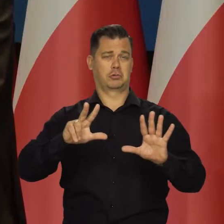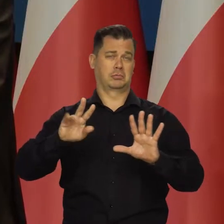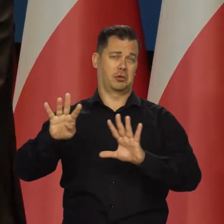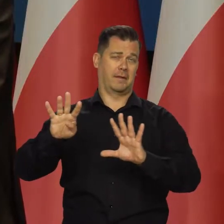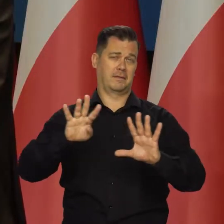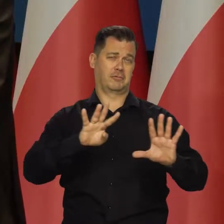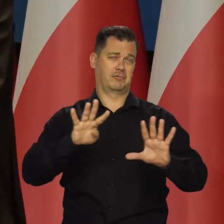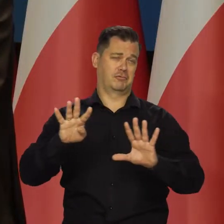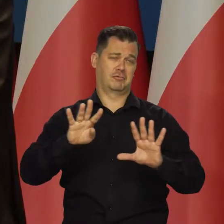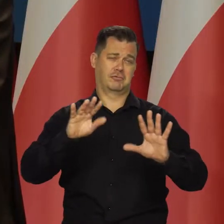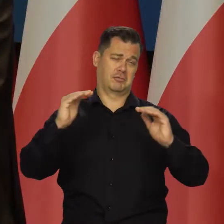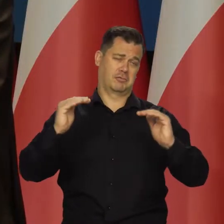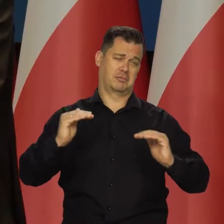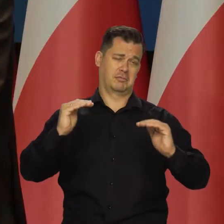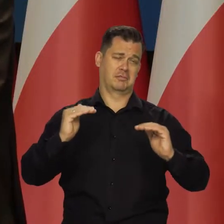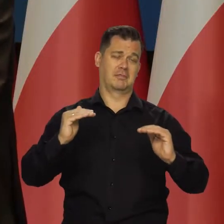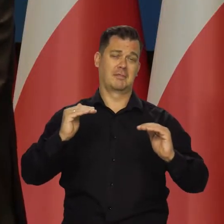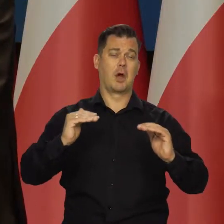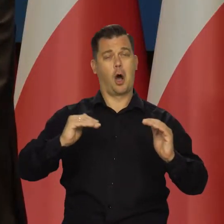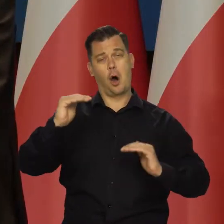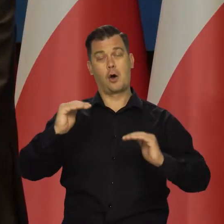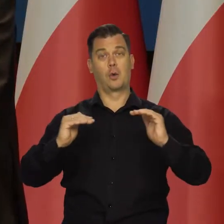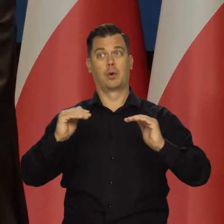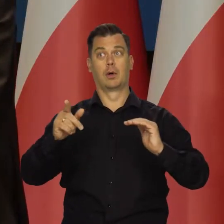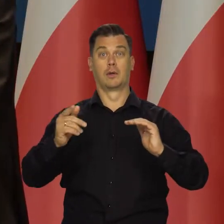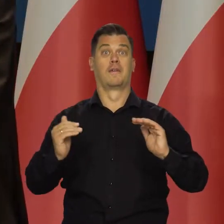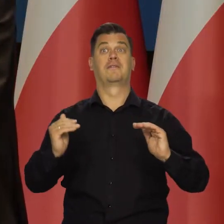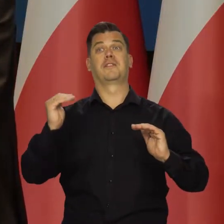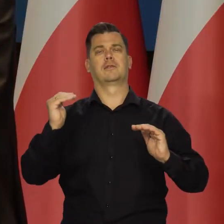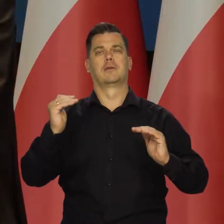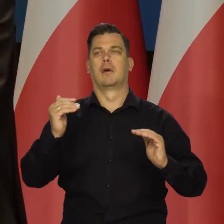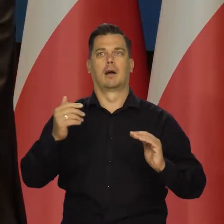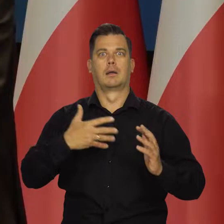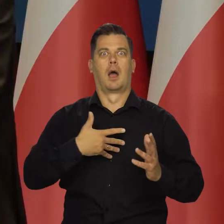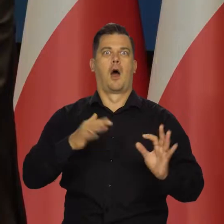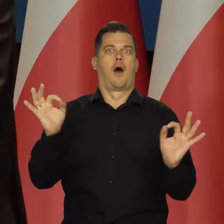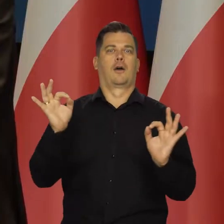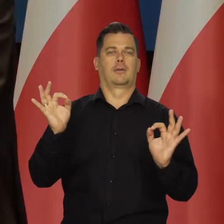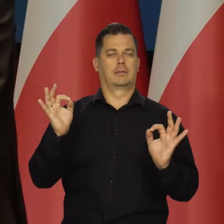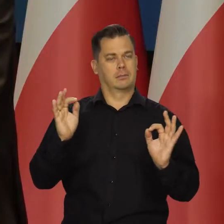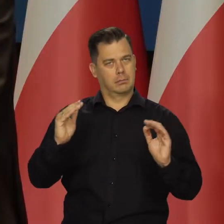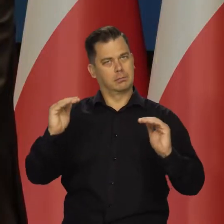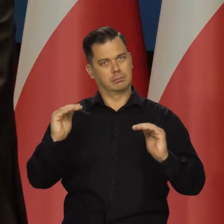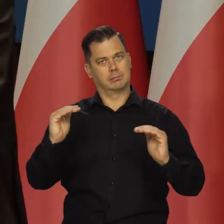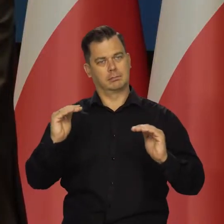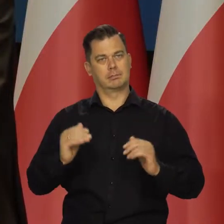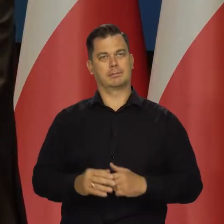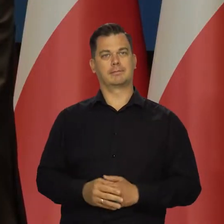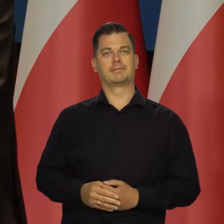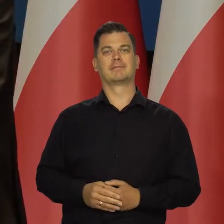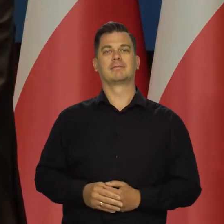i na poziomie zawyżony, ale nie budzącym jakiegoś lęku